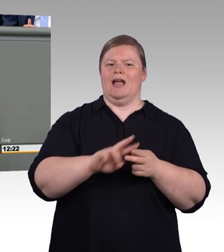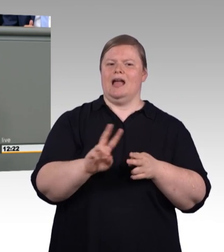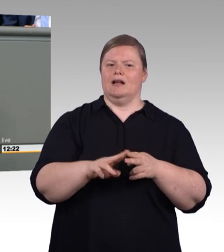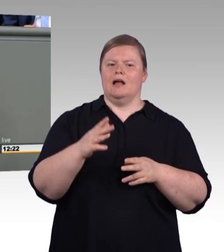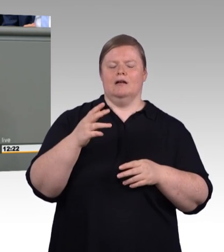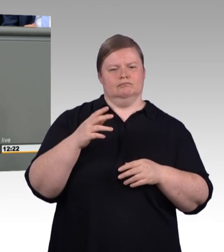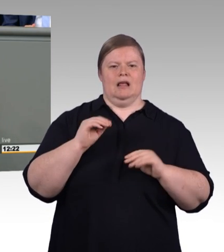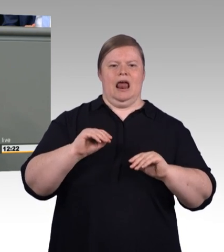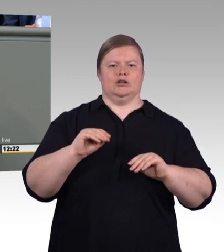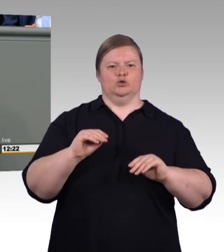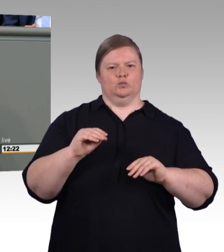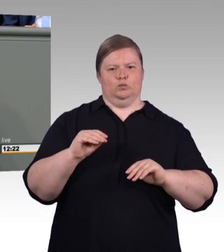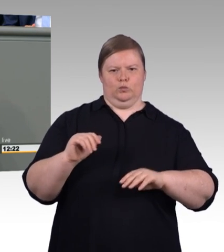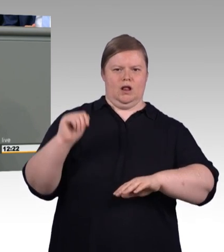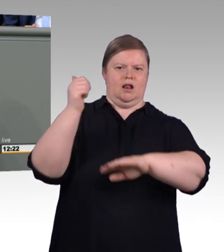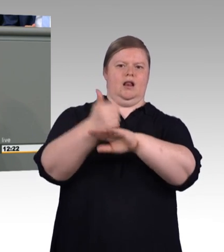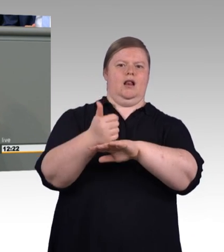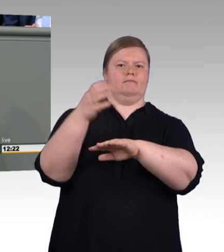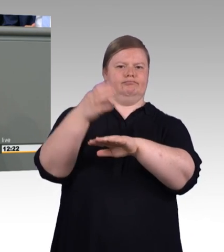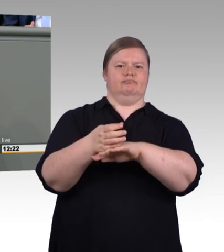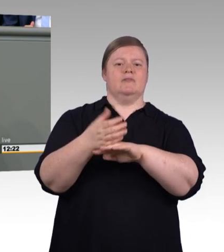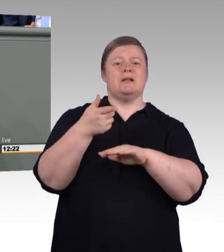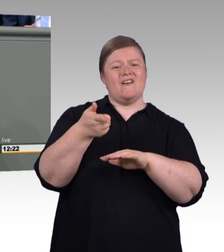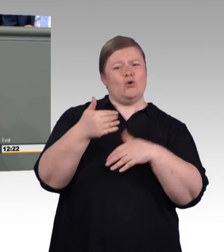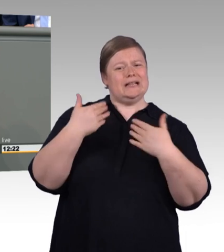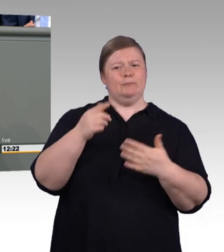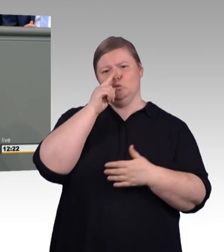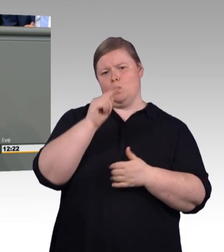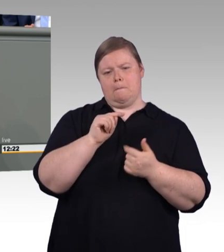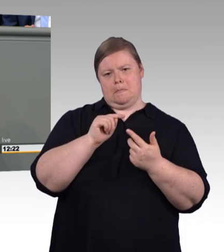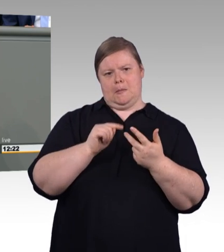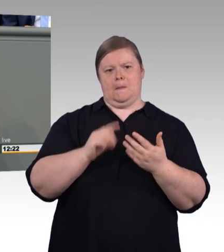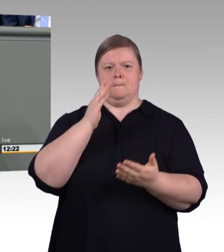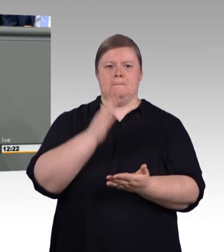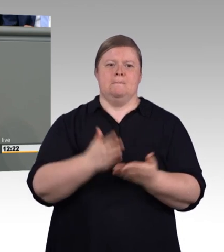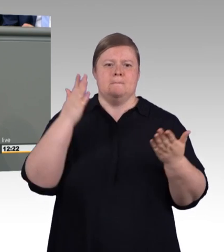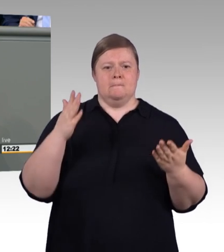Und last not least eine radikal neue Form der Begabtenförderung.